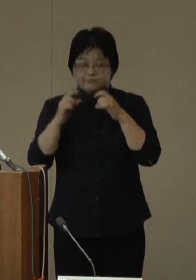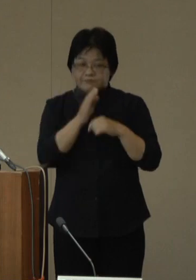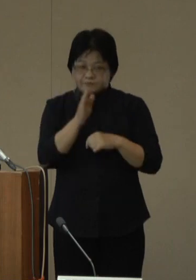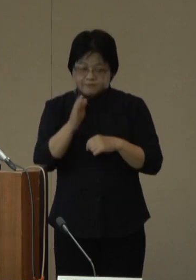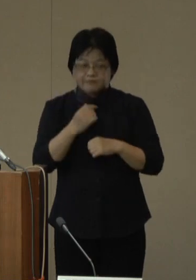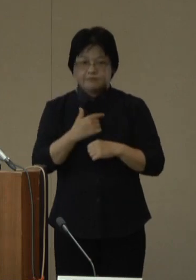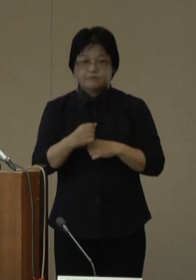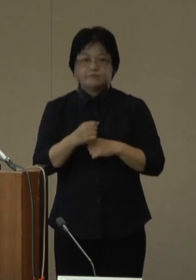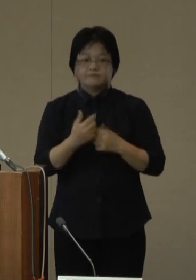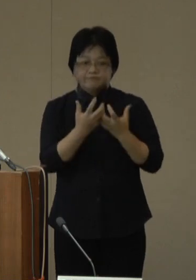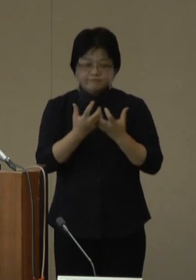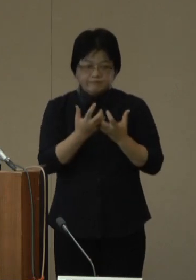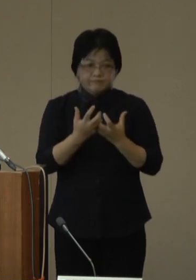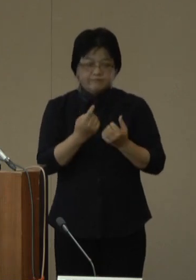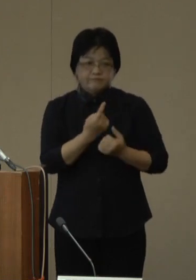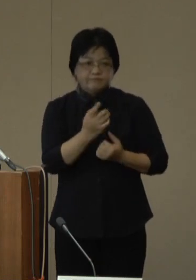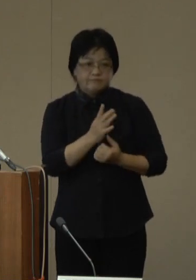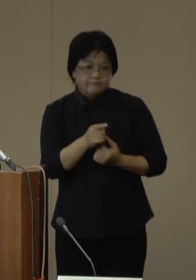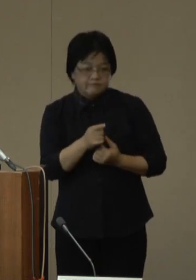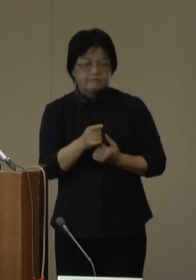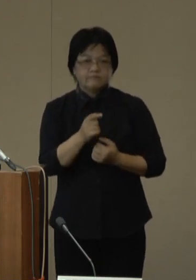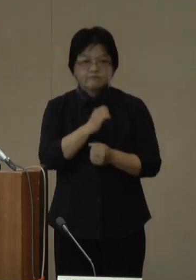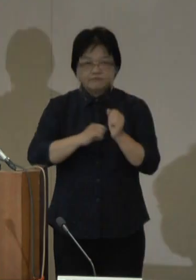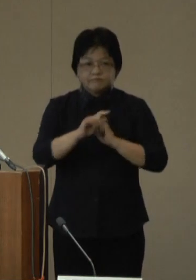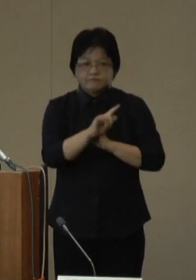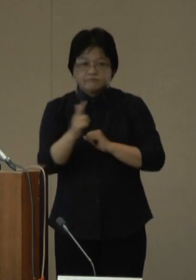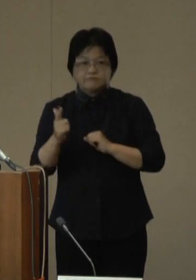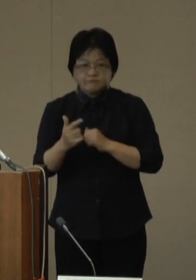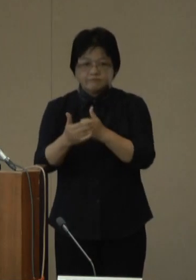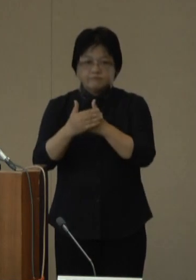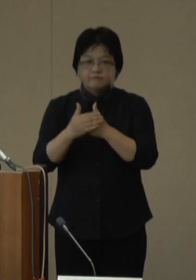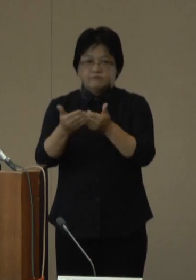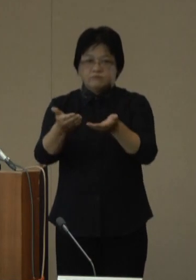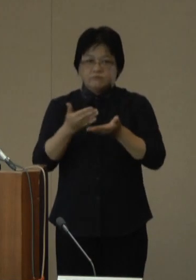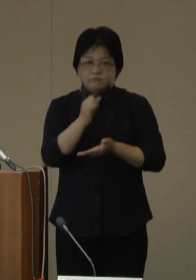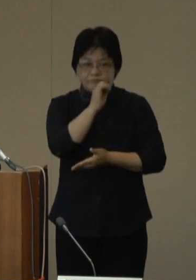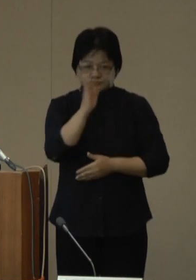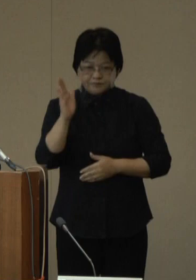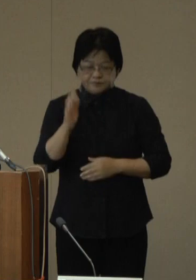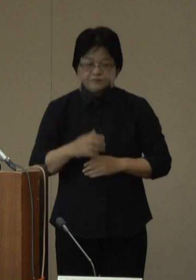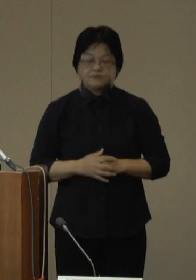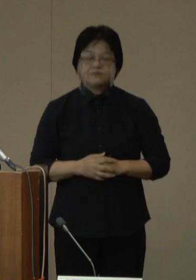密集の回避などに取り組むなど、引き続いてのご協力をよろしくお願いいたします